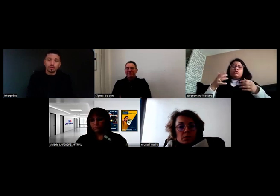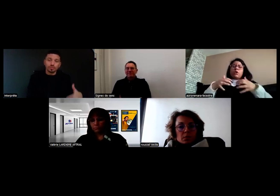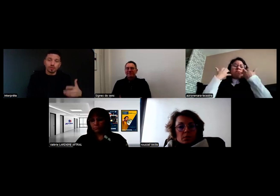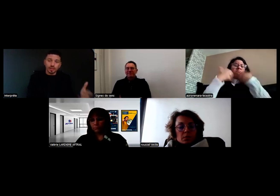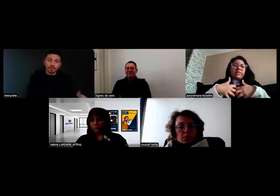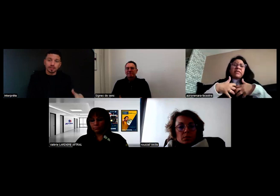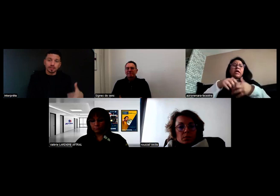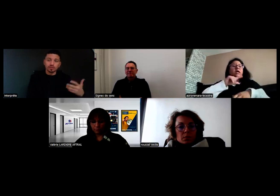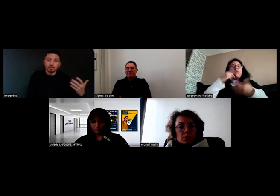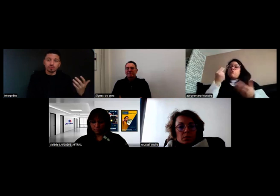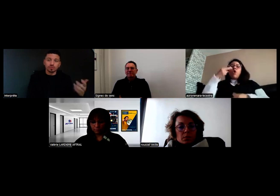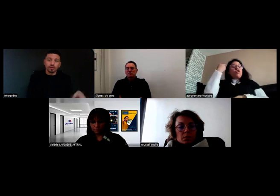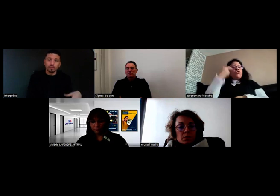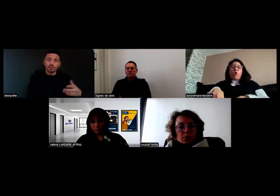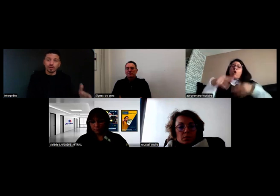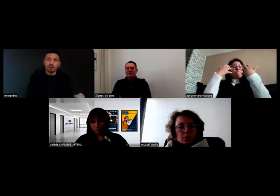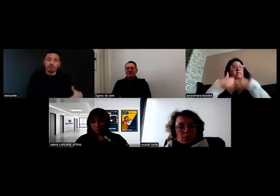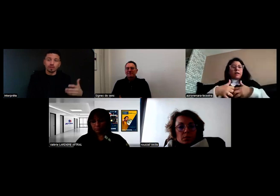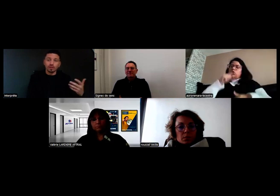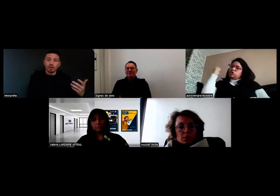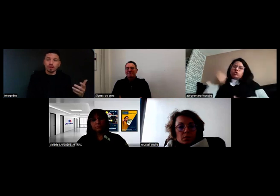un problème technique que ce soit moteur ou autre